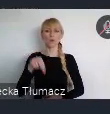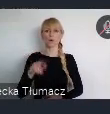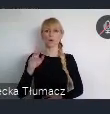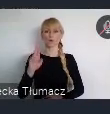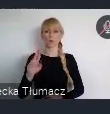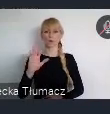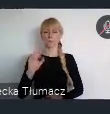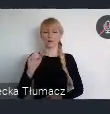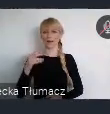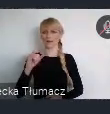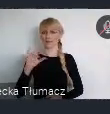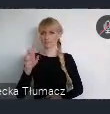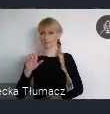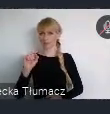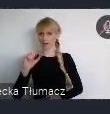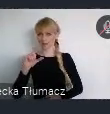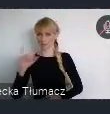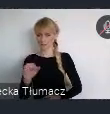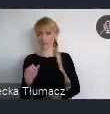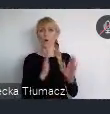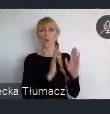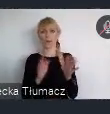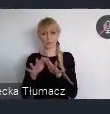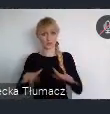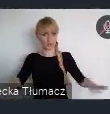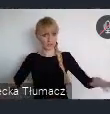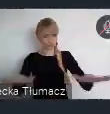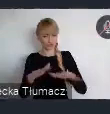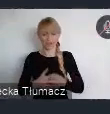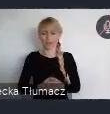Kolejny to współpraca w miejskich obszarach funkcjonalnych